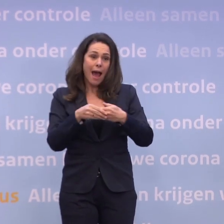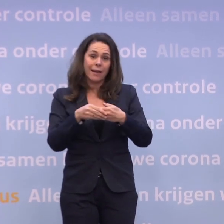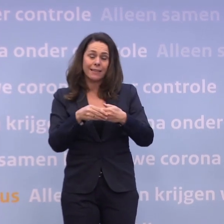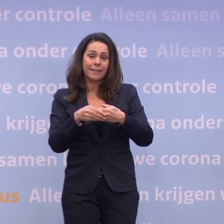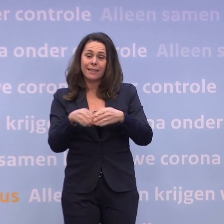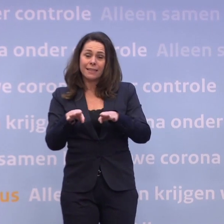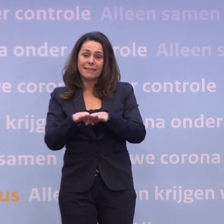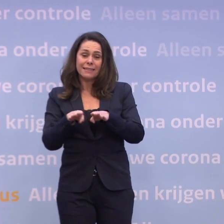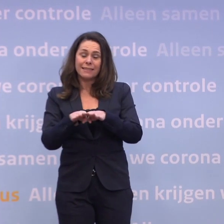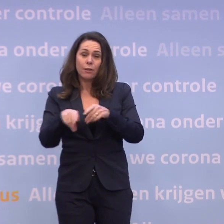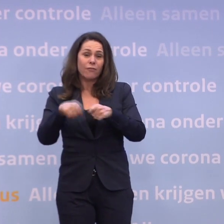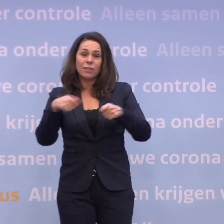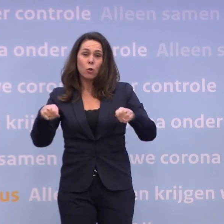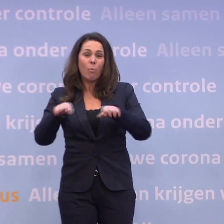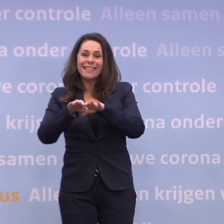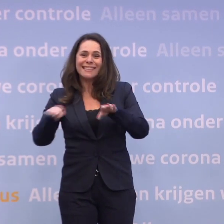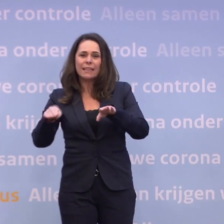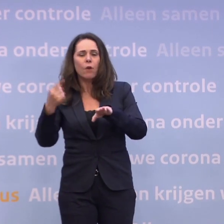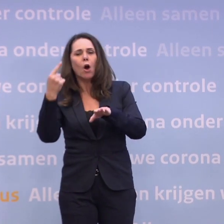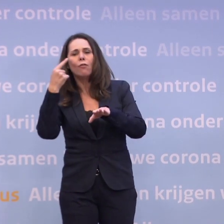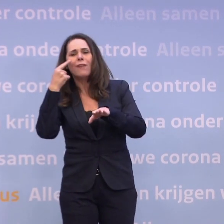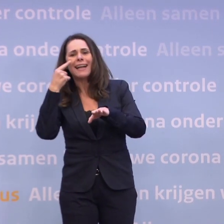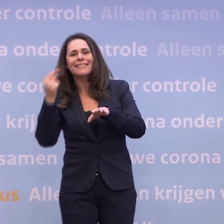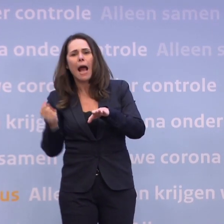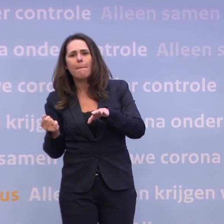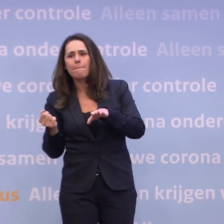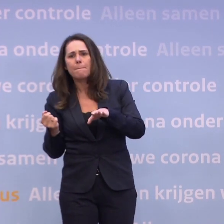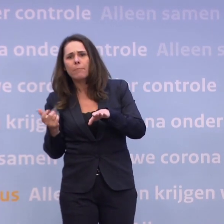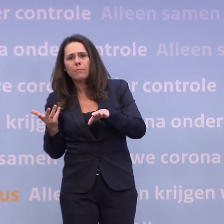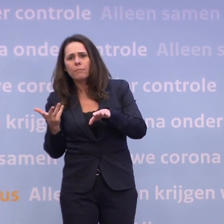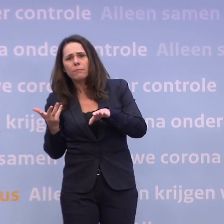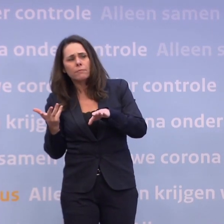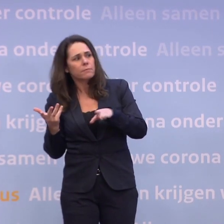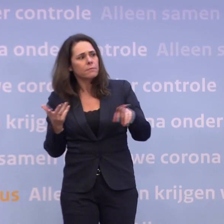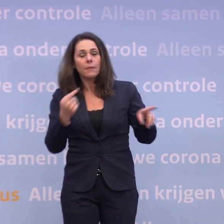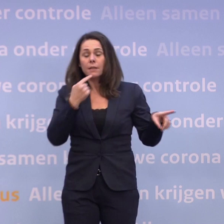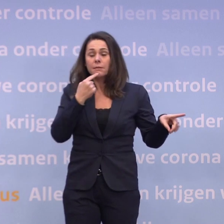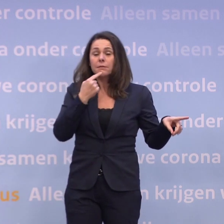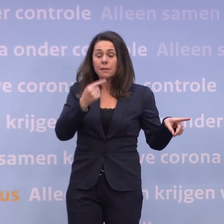...van 'waakzaam' zitten. Nee? Volgens mij zei u dat wel. -Ja, dat zei ik wel.